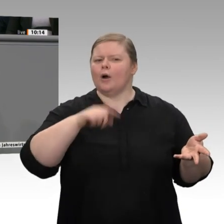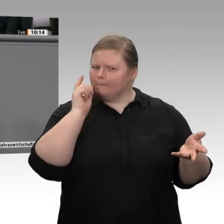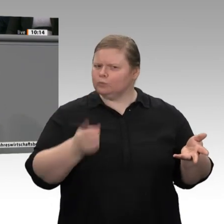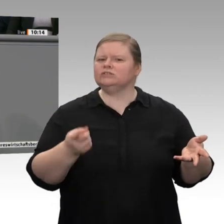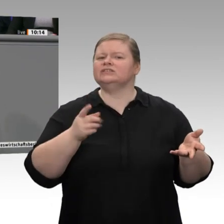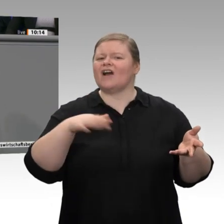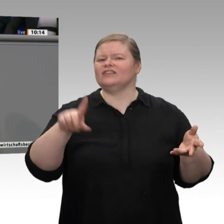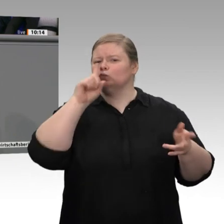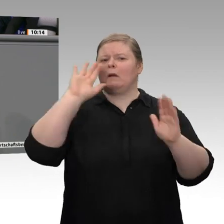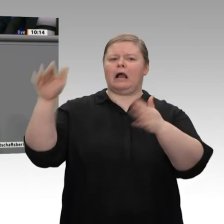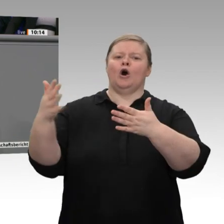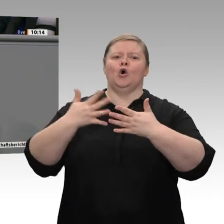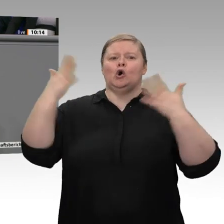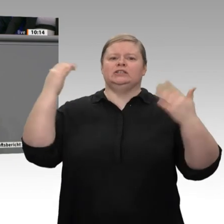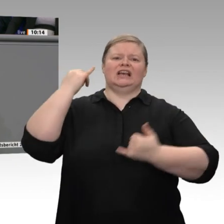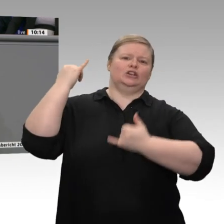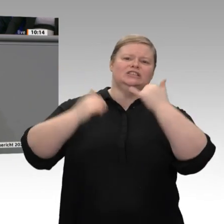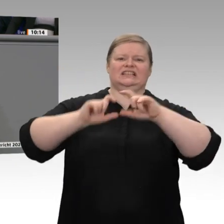Handwerks. Auch sie brauchen unsere Aufmerksamkeit;